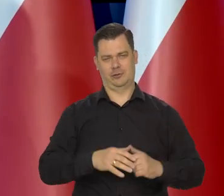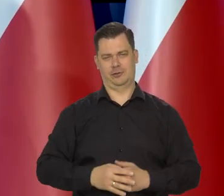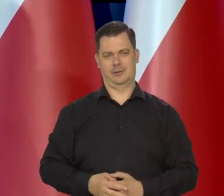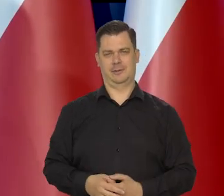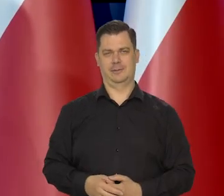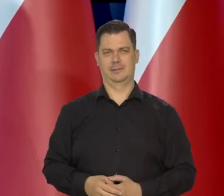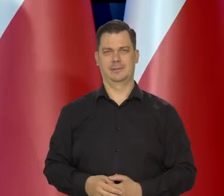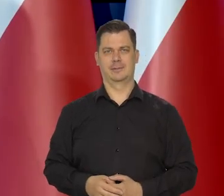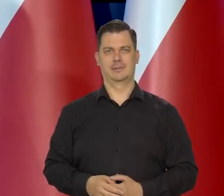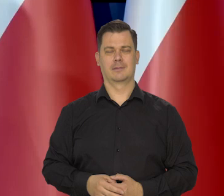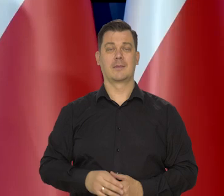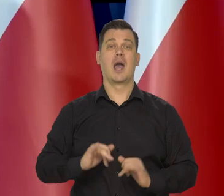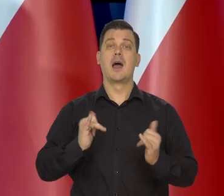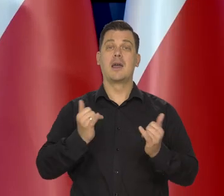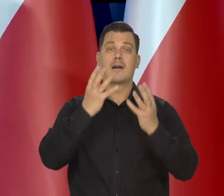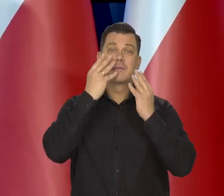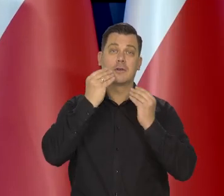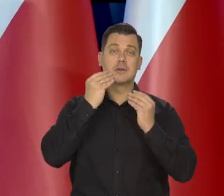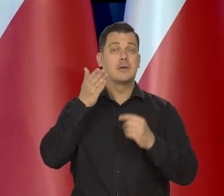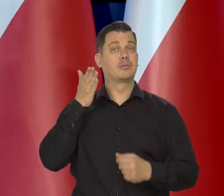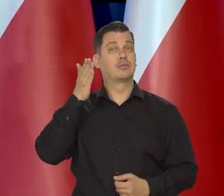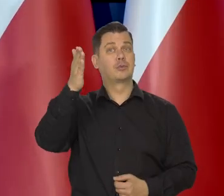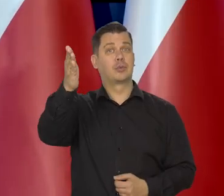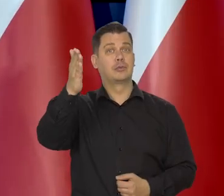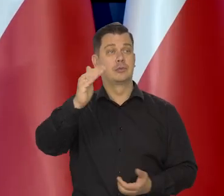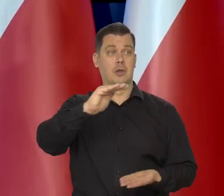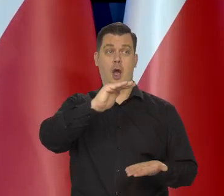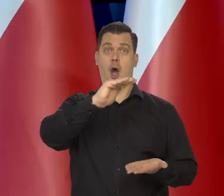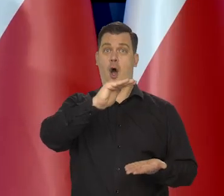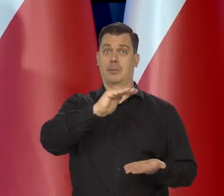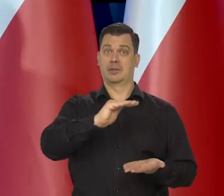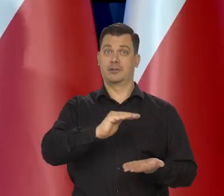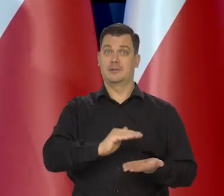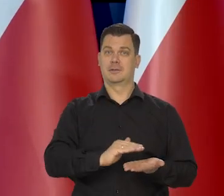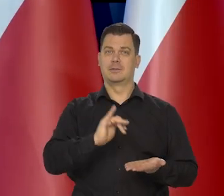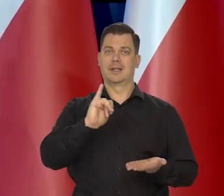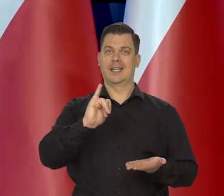Jak będzie tak, przebiegać obniżanie się inflacji,